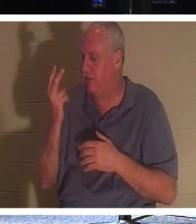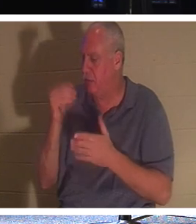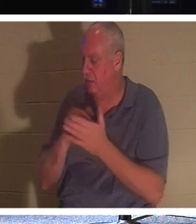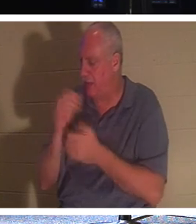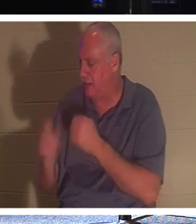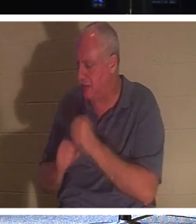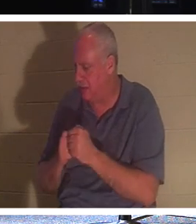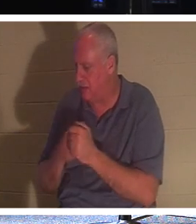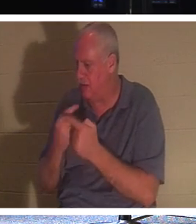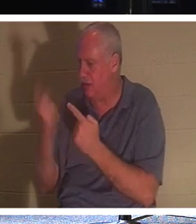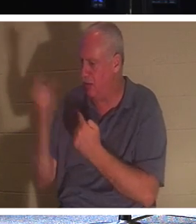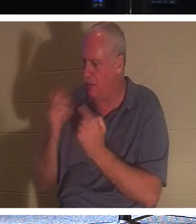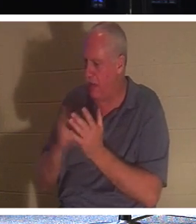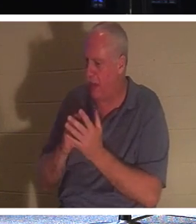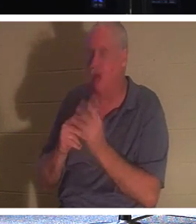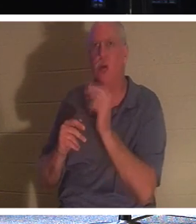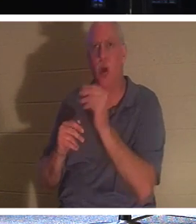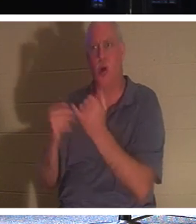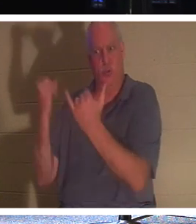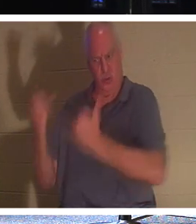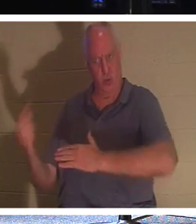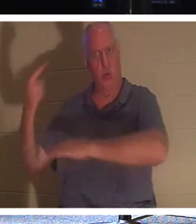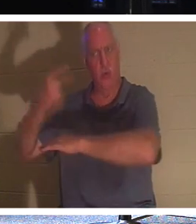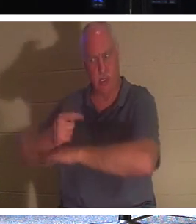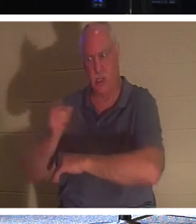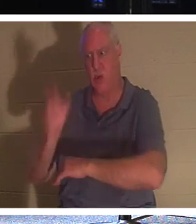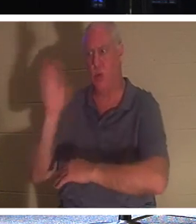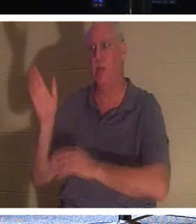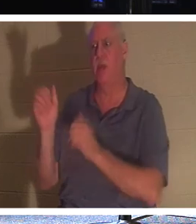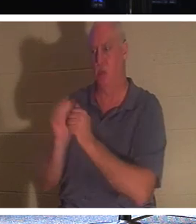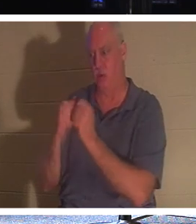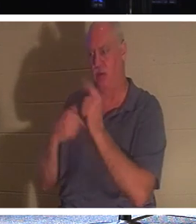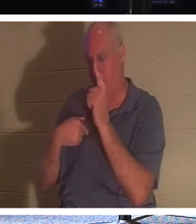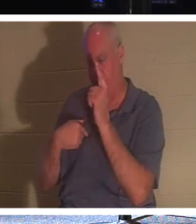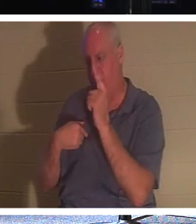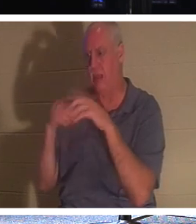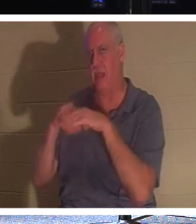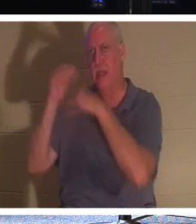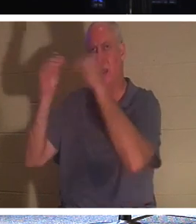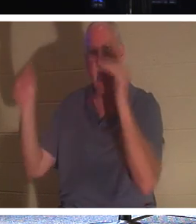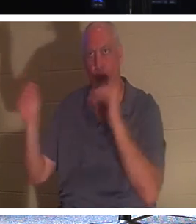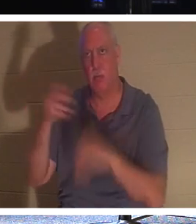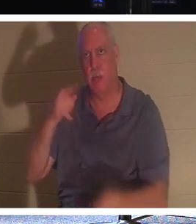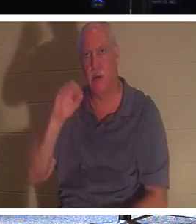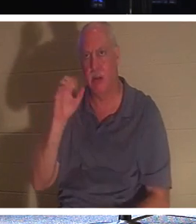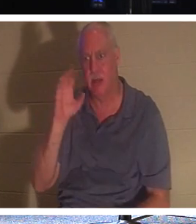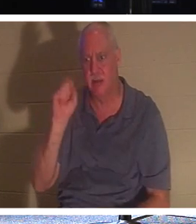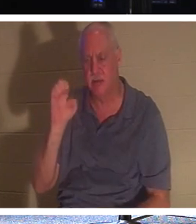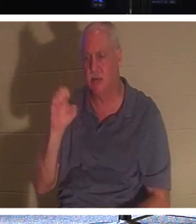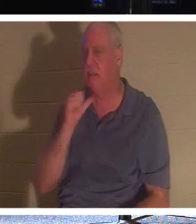你来。不，这一天就是你，他没有说，2000年后我会见到你。我会在两点后回来